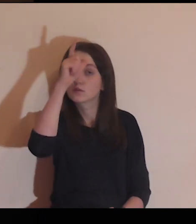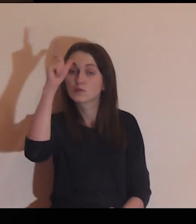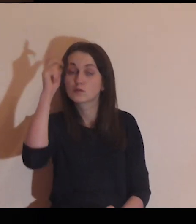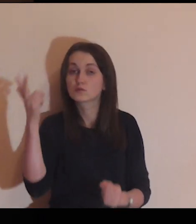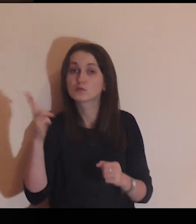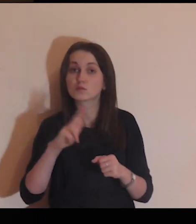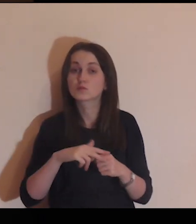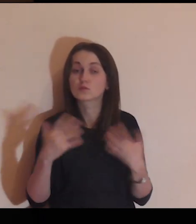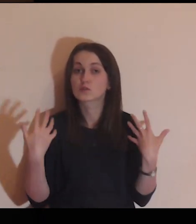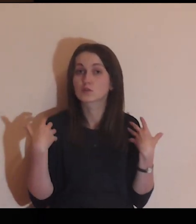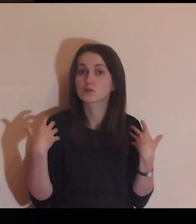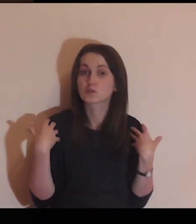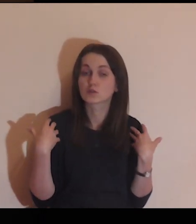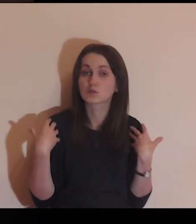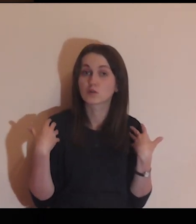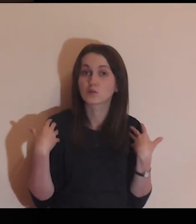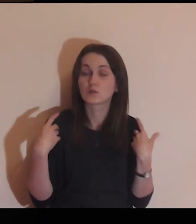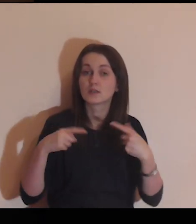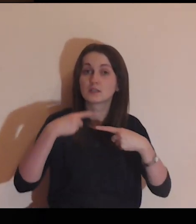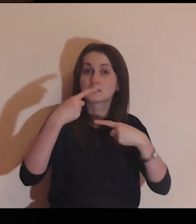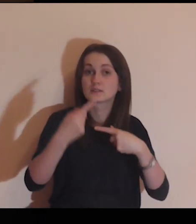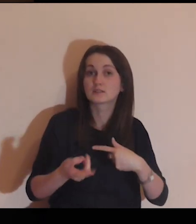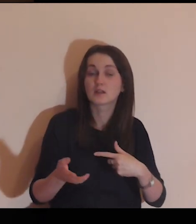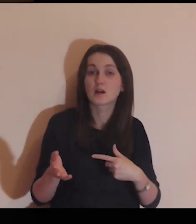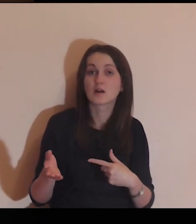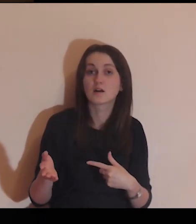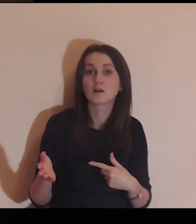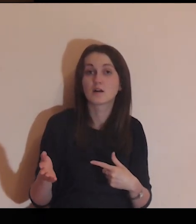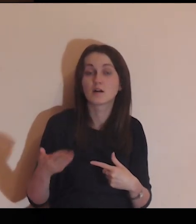Patrząc na tych ludzi, którzy żyją za twoim murem,